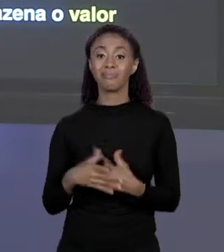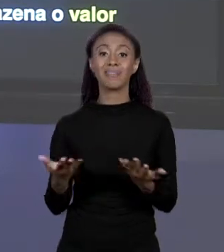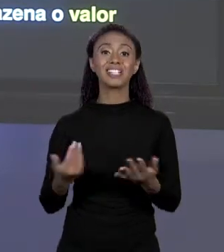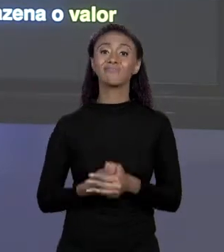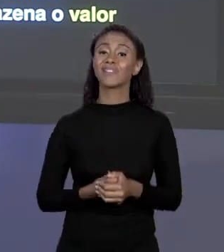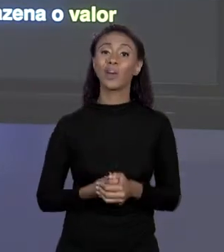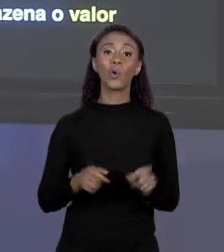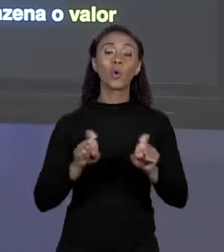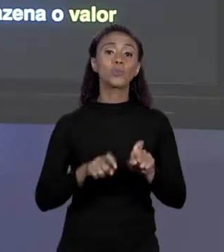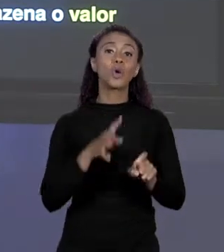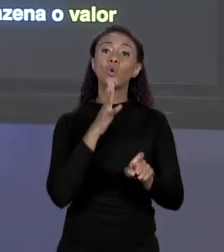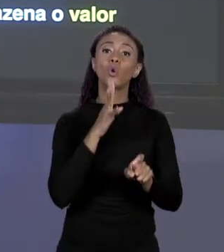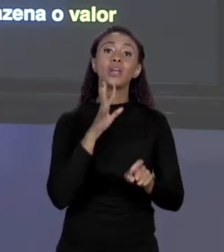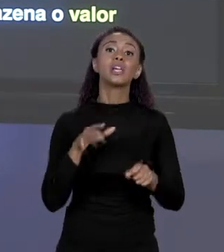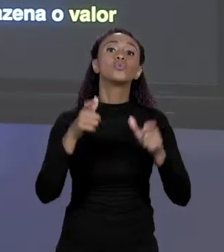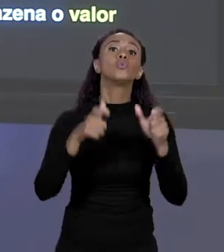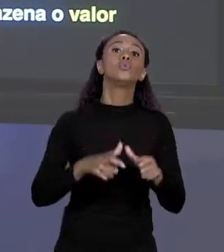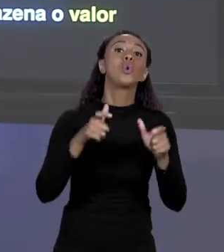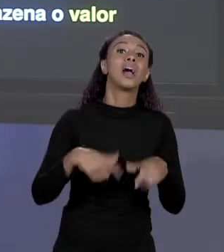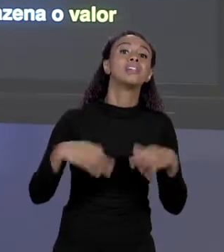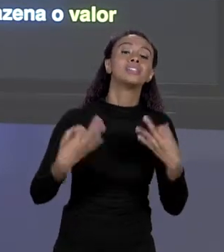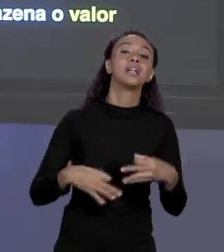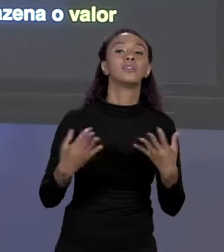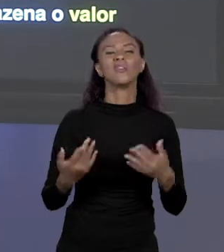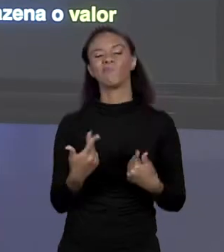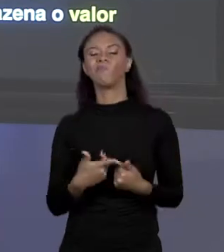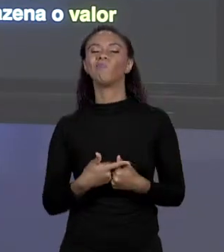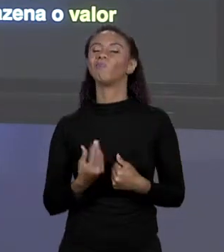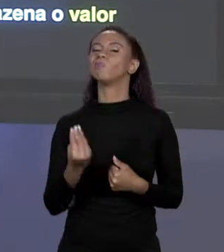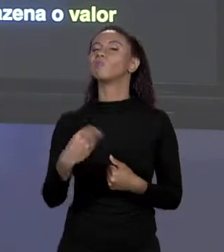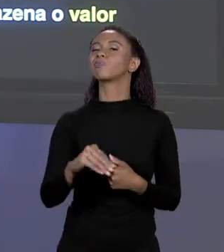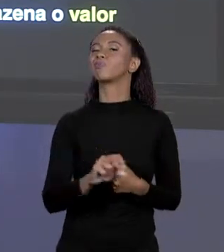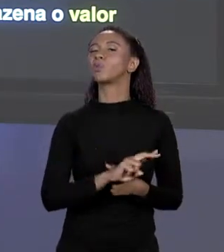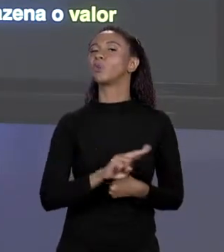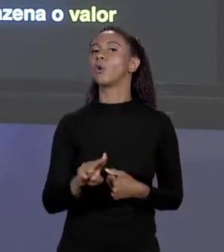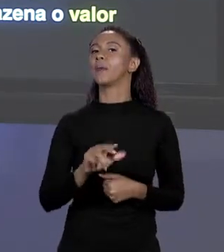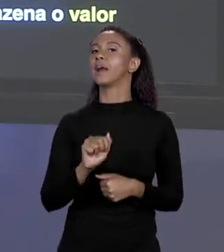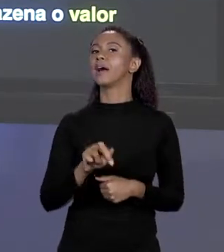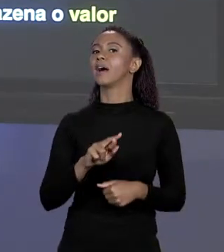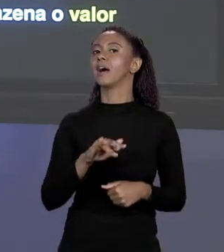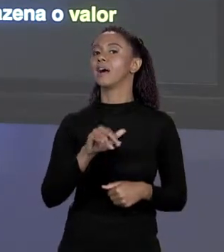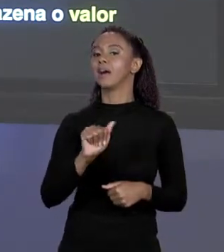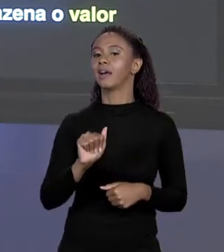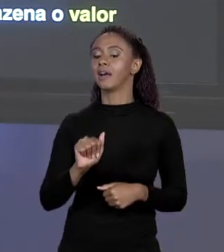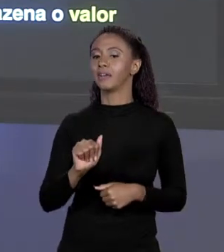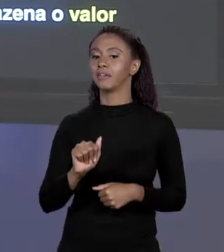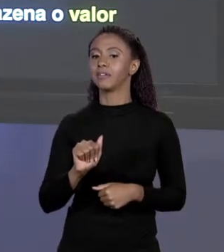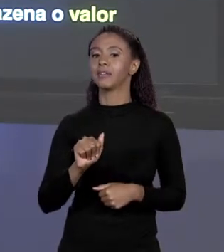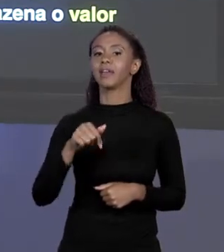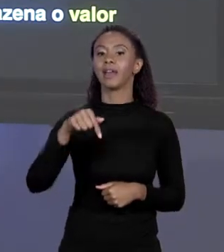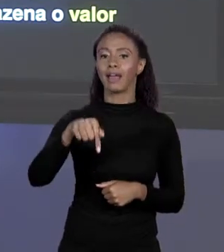E NÓS O CHAMAMOS DE "ÁREA Q". QUALQUER VALOR QUE EU COLOQUE NA VARIÁVEL "ÁREA Q" É